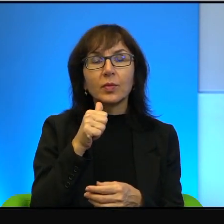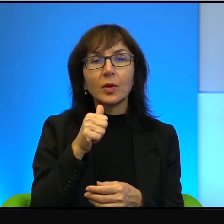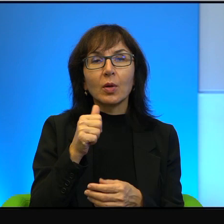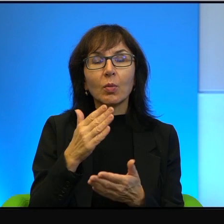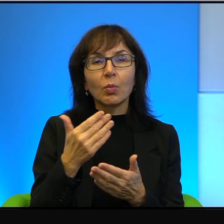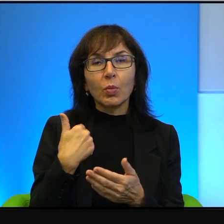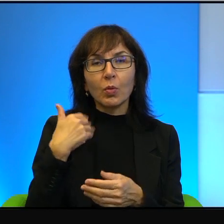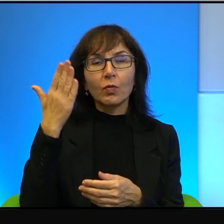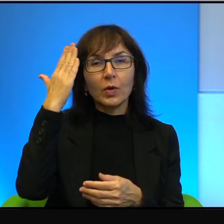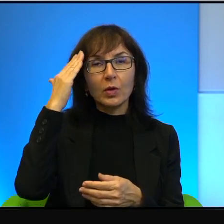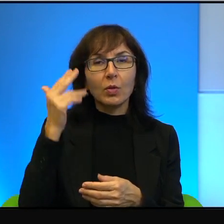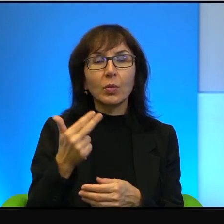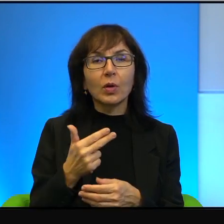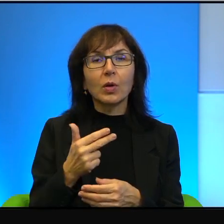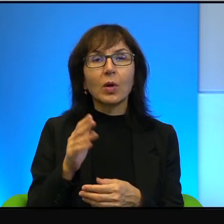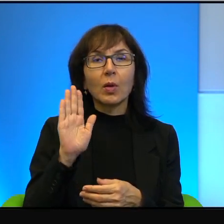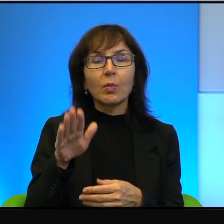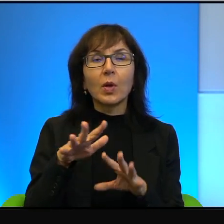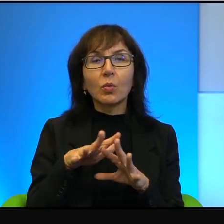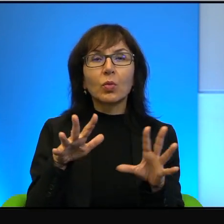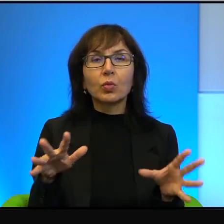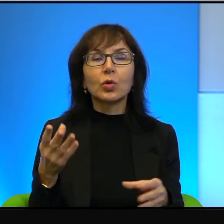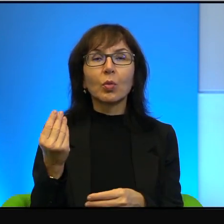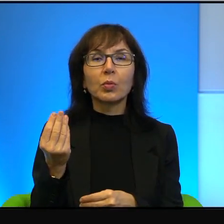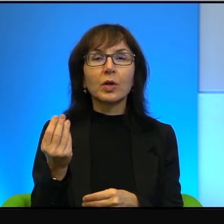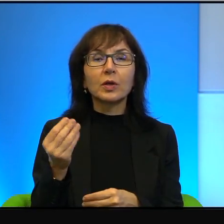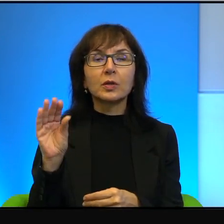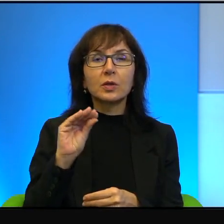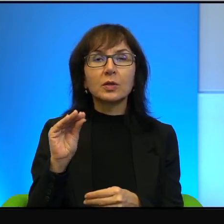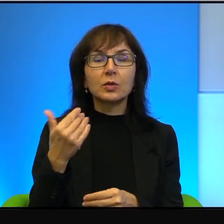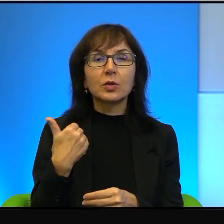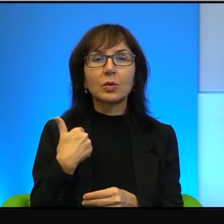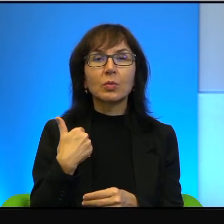że nie dość, że miał bardzo dużo pieniędzy, to jeszcze był potwornie nieszczęśliwy,